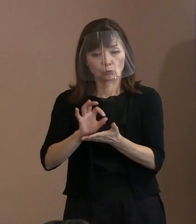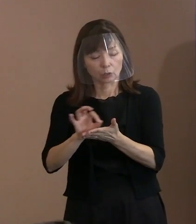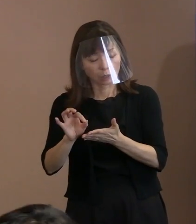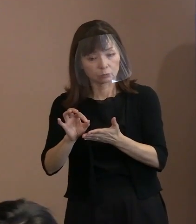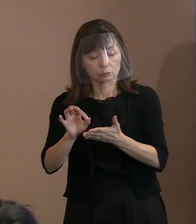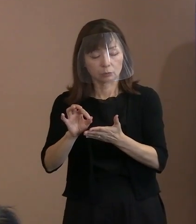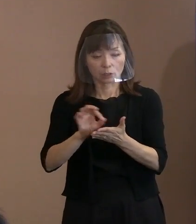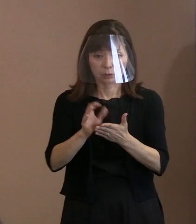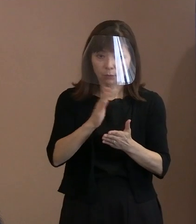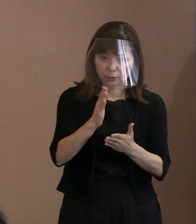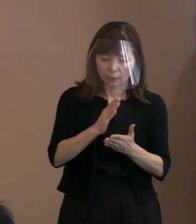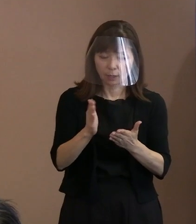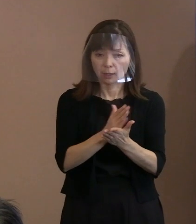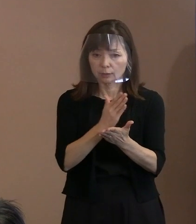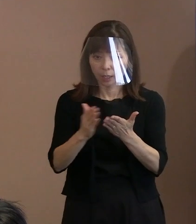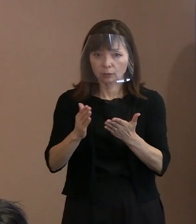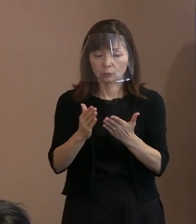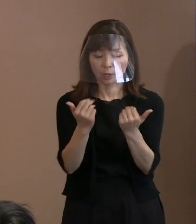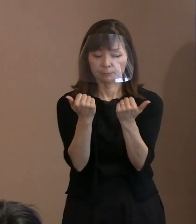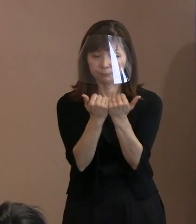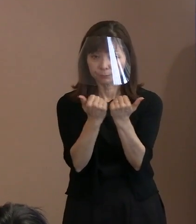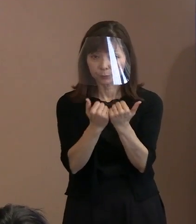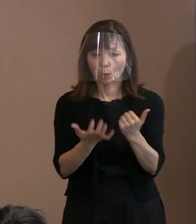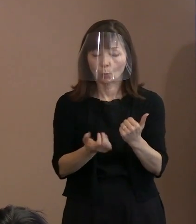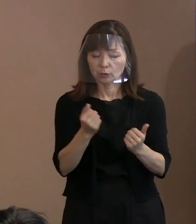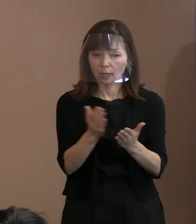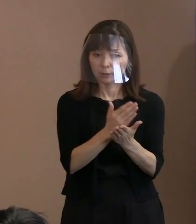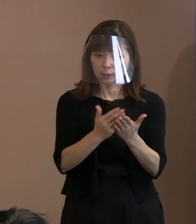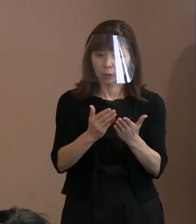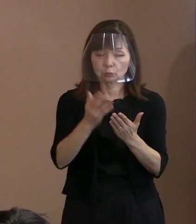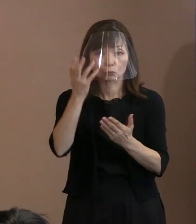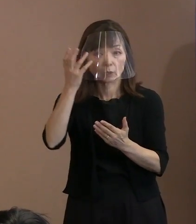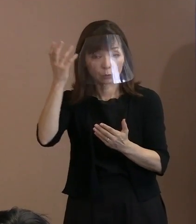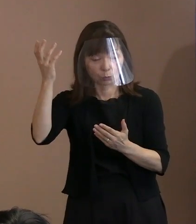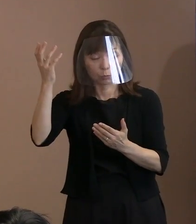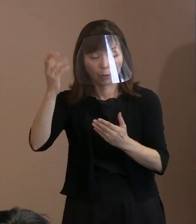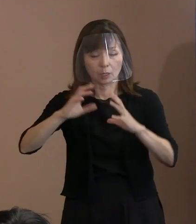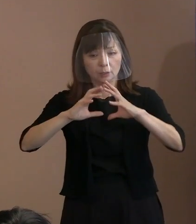地球をも滅ぼしかねない 核兵器っていうのは､